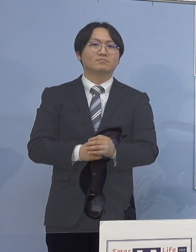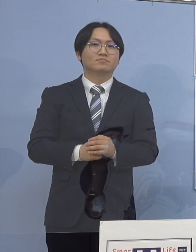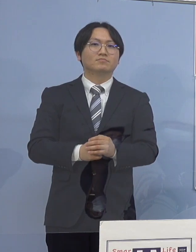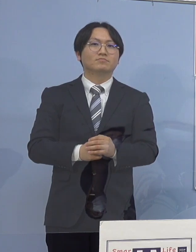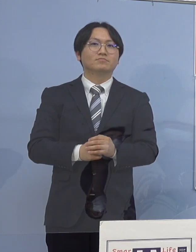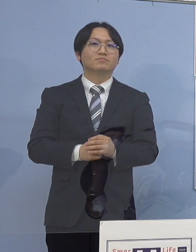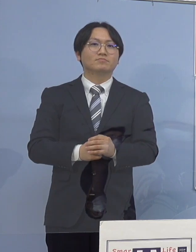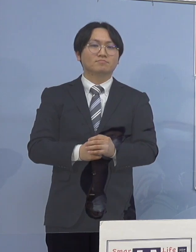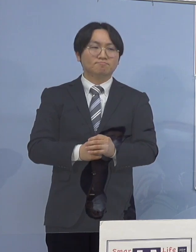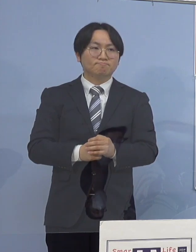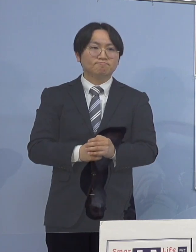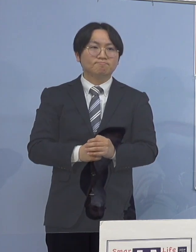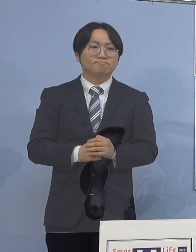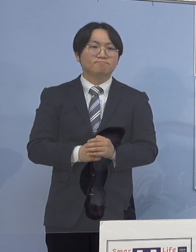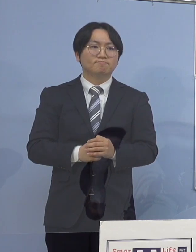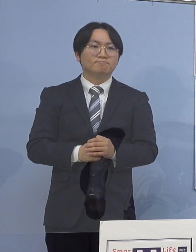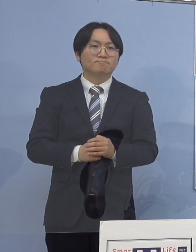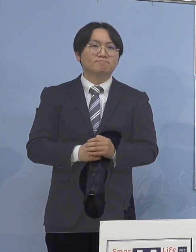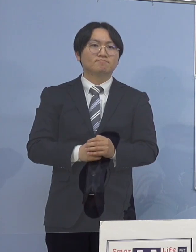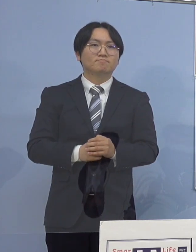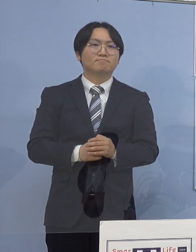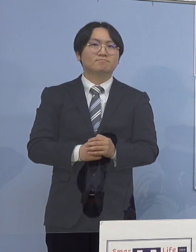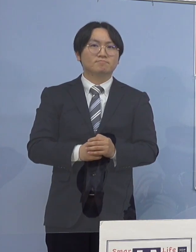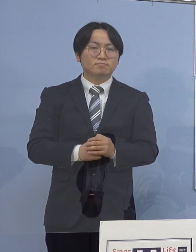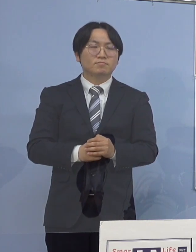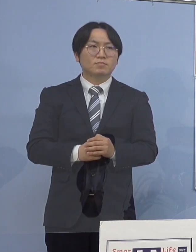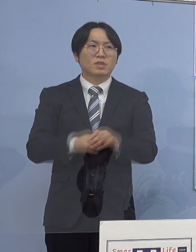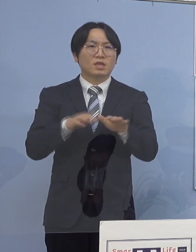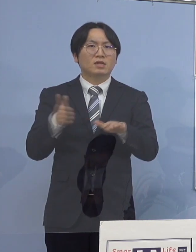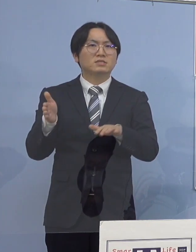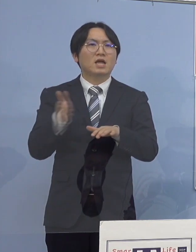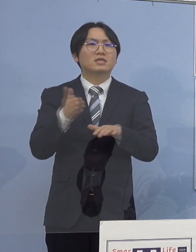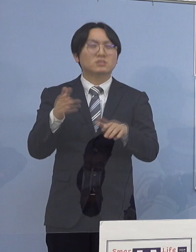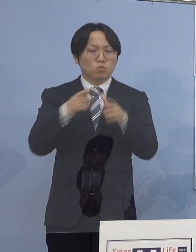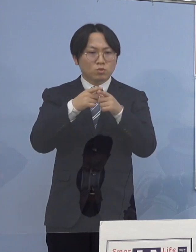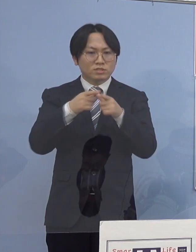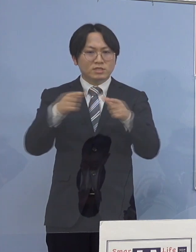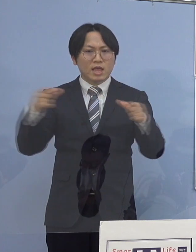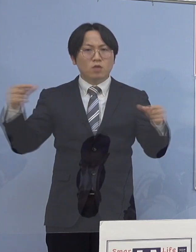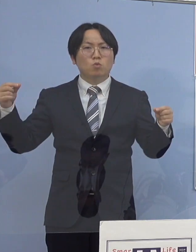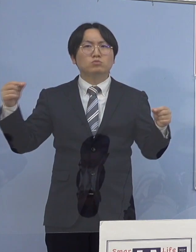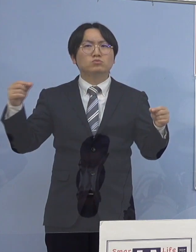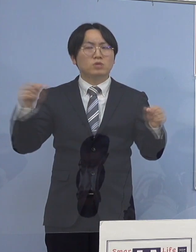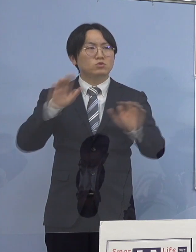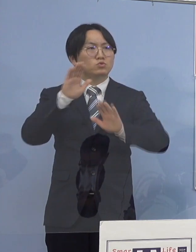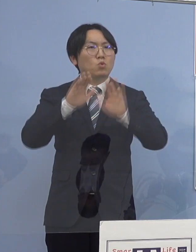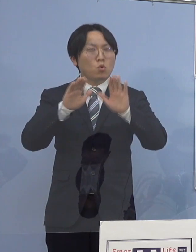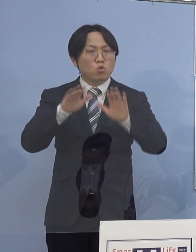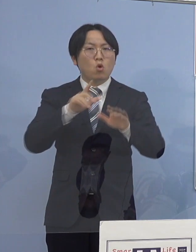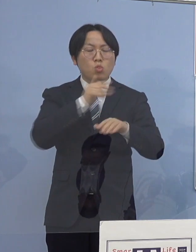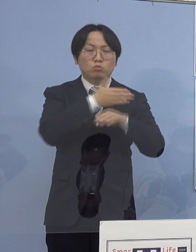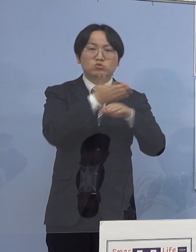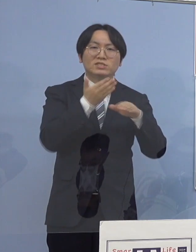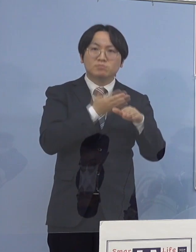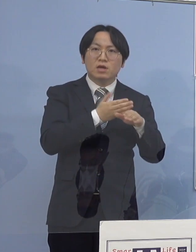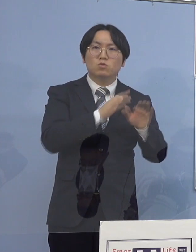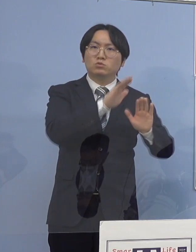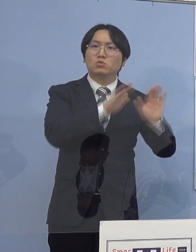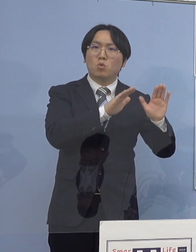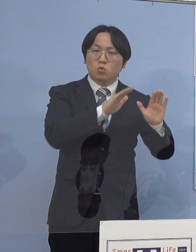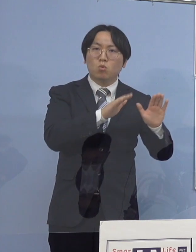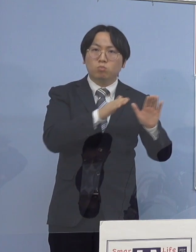それでは昨今の全国的な傾向 本県の傾向についてお話を申し上げていきます